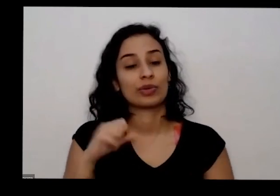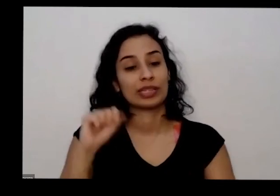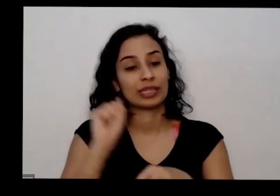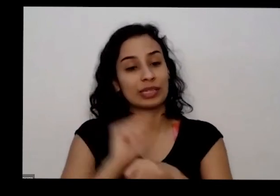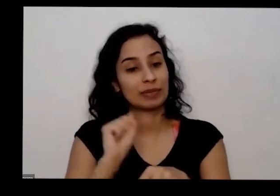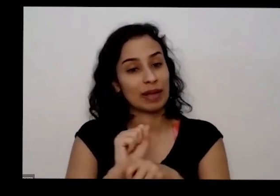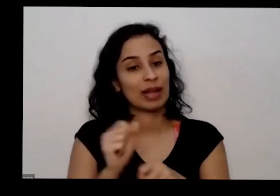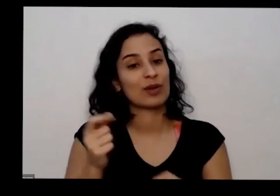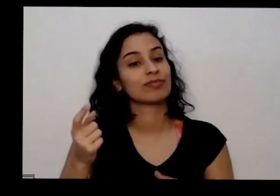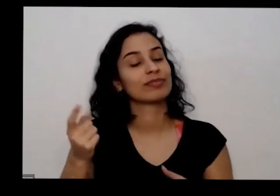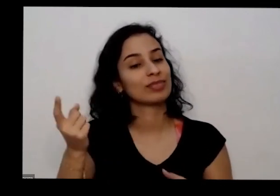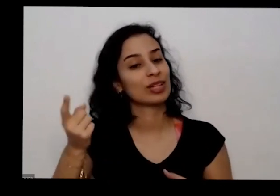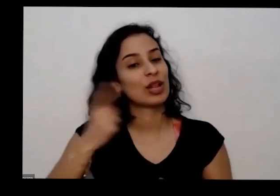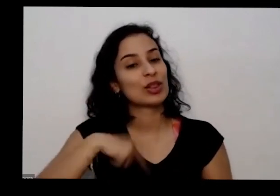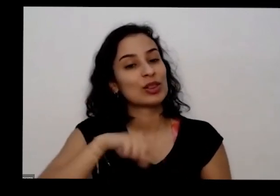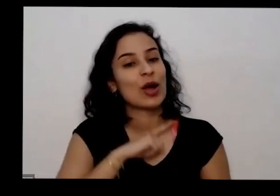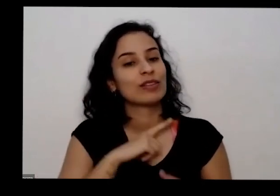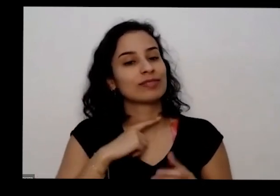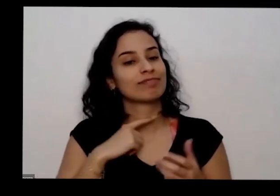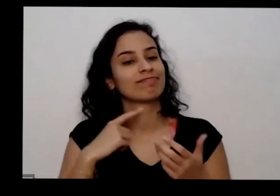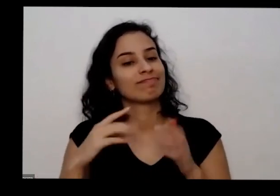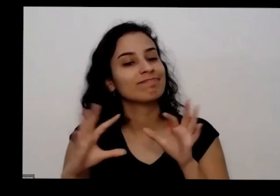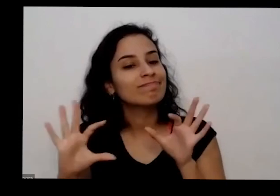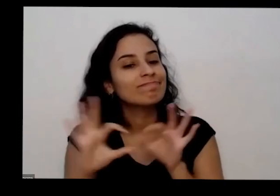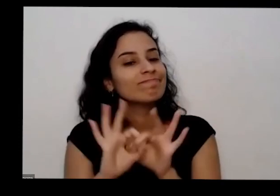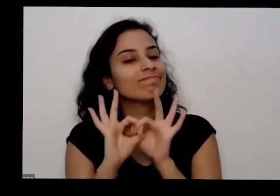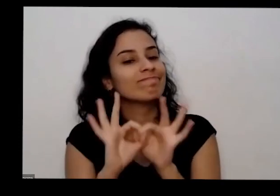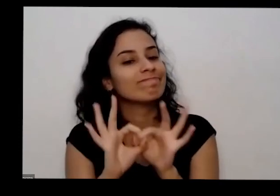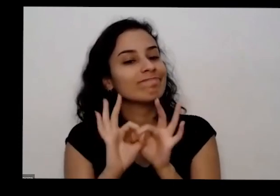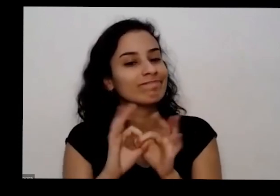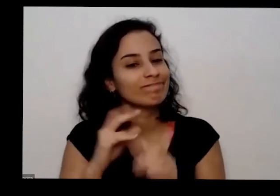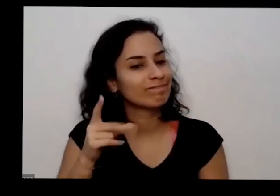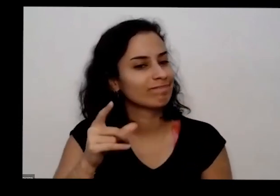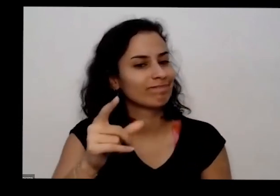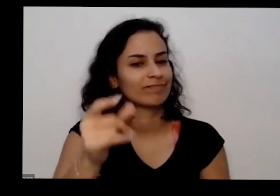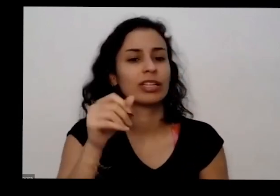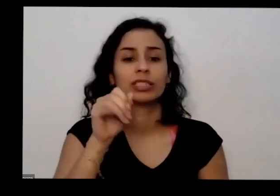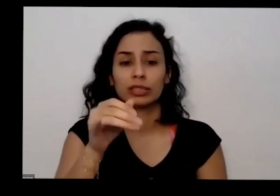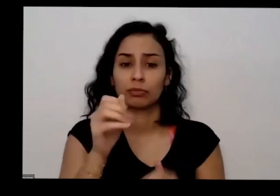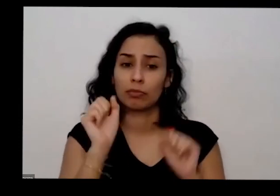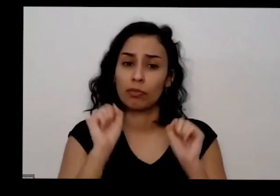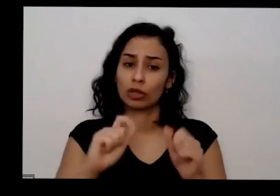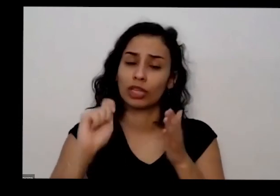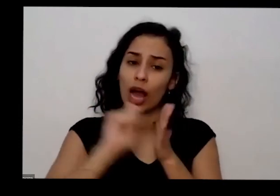acabe aqui hoje se vocês puderem então anotar as perguntas e copiar o que saiu do chat e me